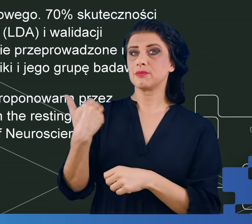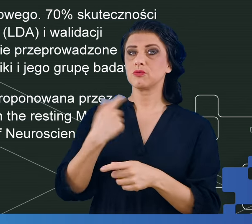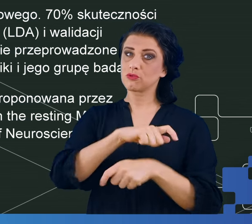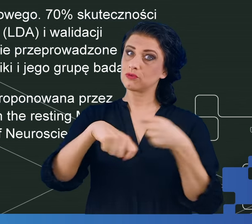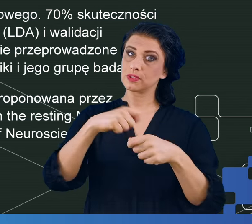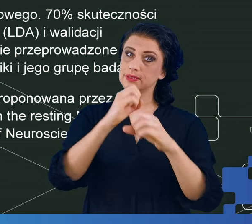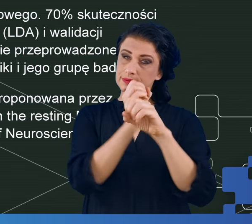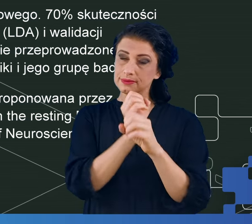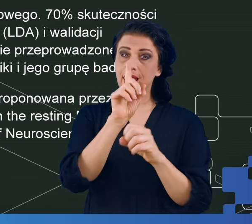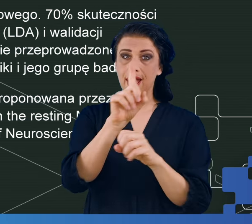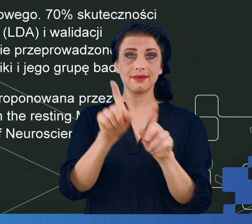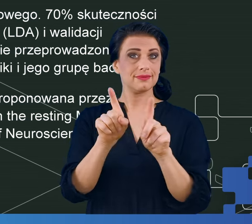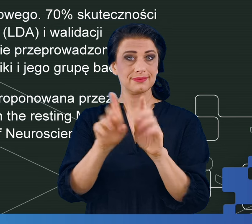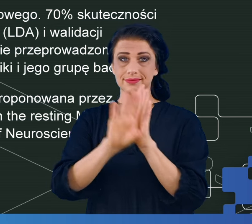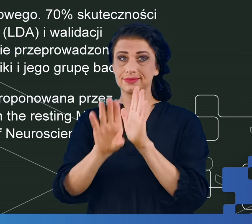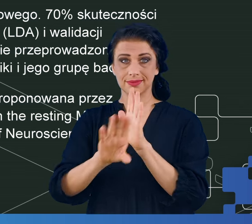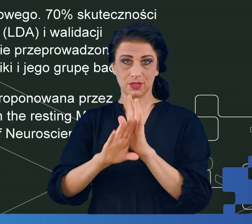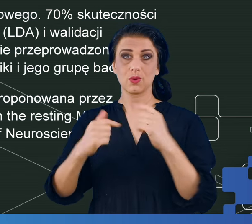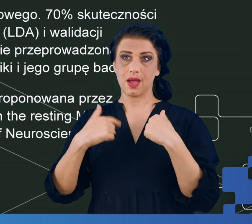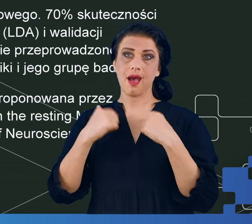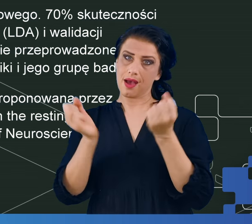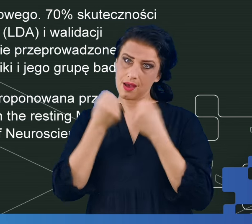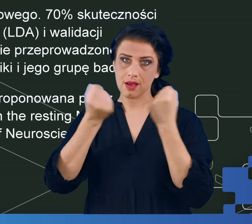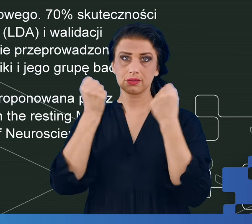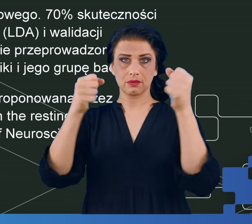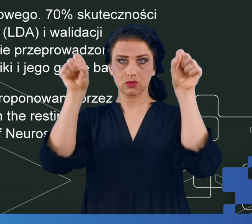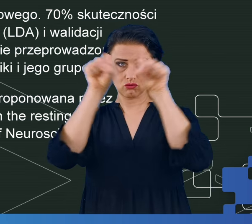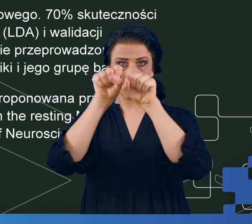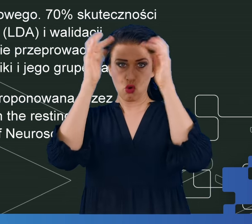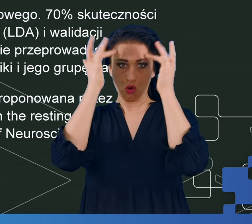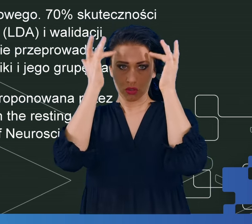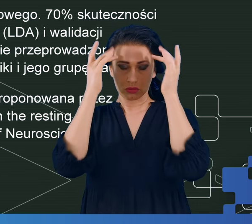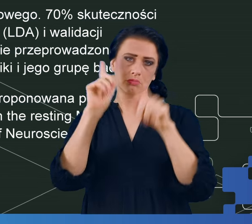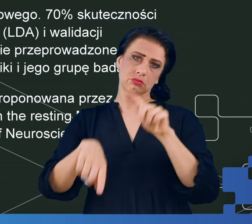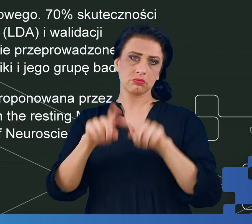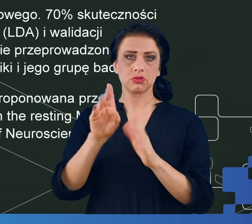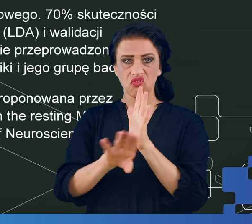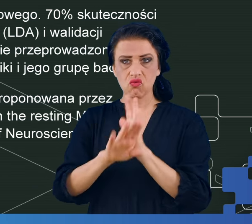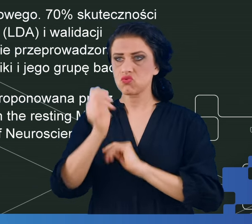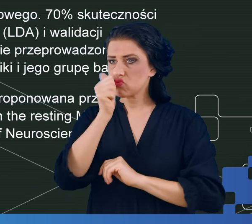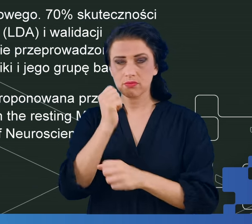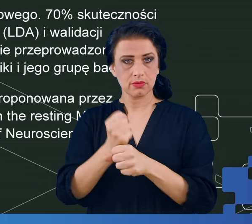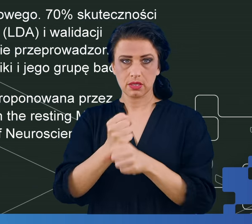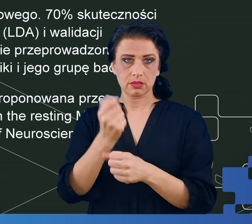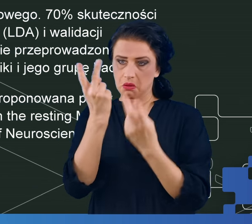ale nawet w zwykłej aktywności mózgu, w sytuacji kiedy ten mózg w cudzysłowie nic nie robi.